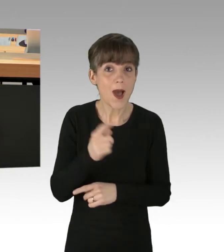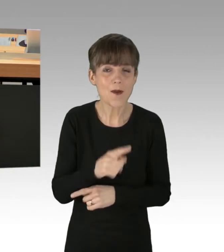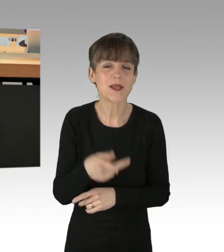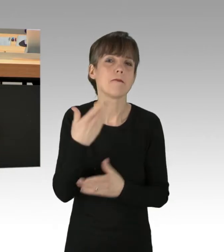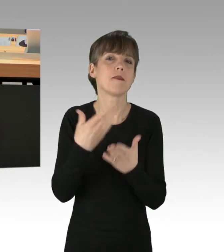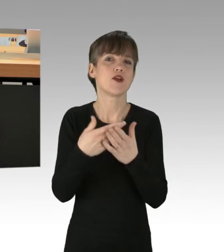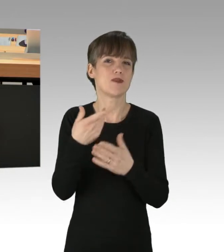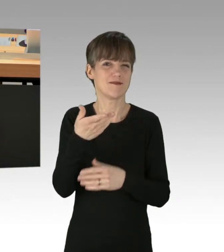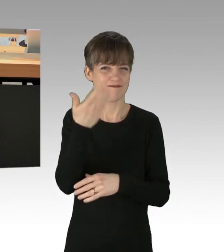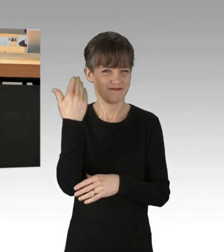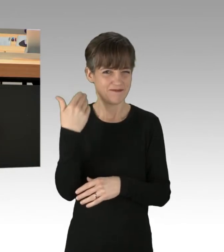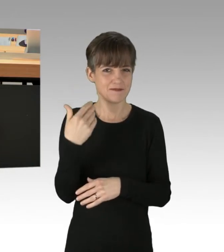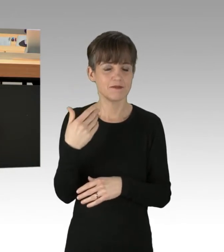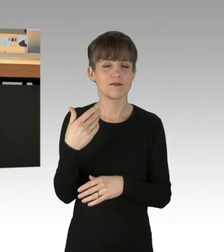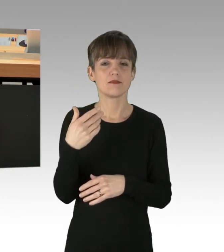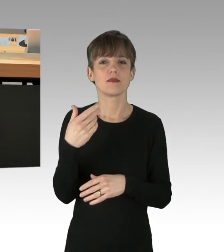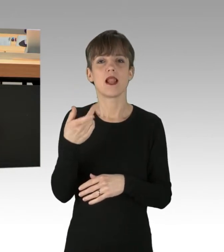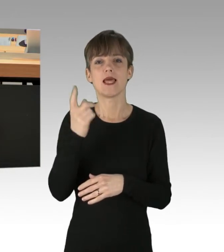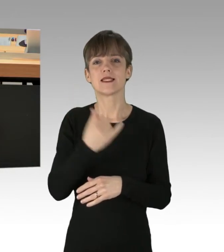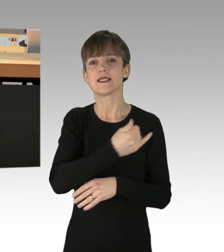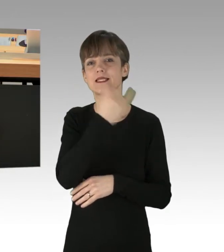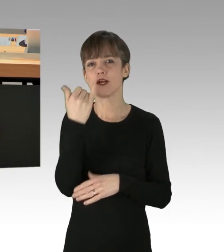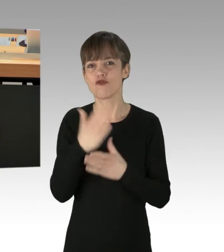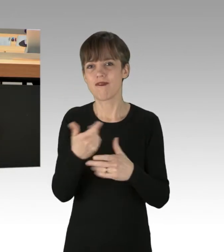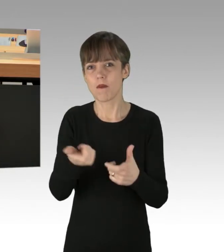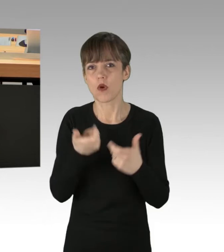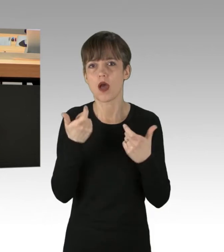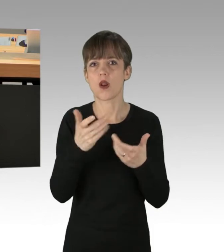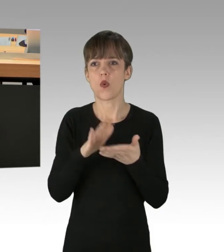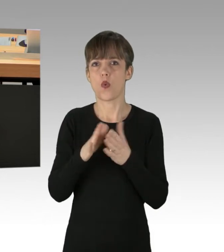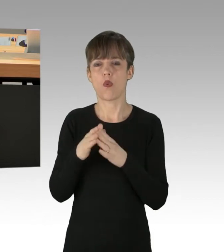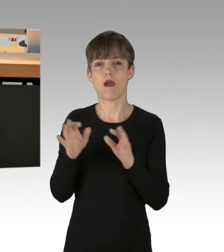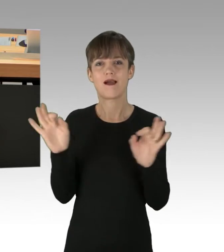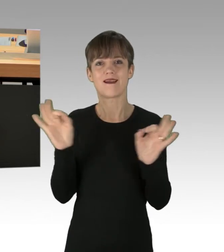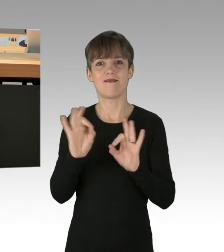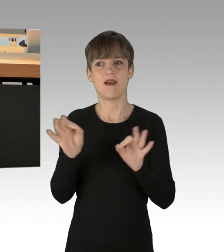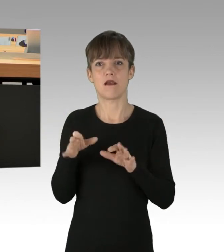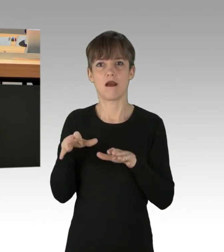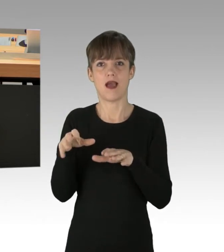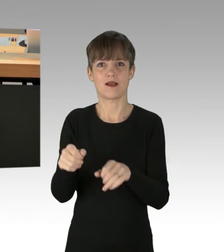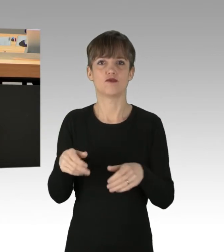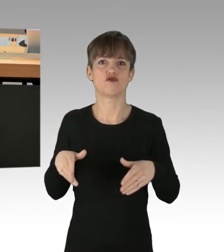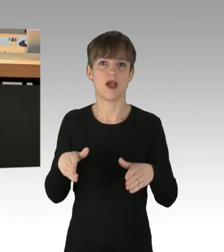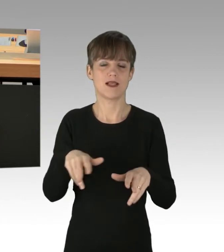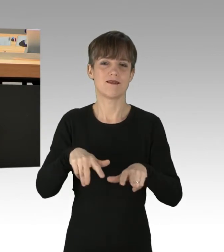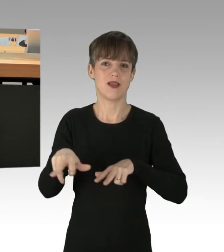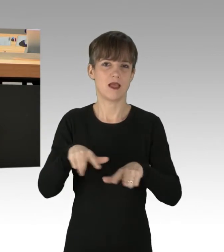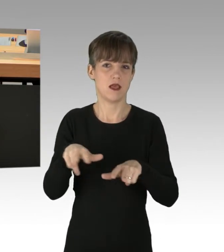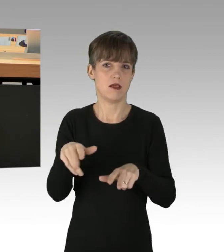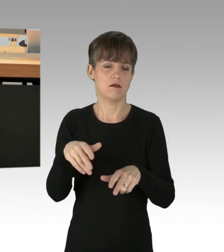von Extinction Rebellion im vergangenen Jahr oder in gefährlichen Eingriff in den Straßenverkehr am Großen Stern durch Greenpeace.